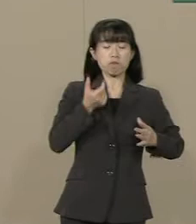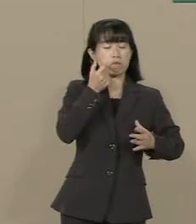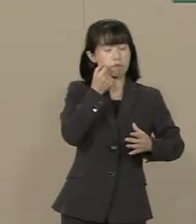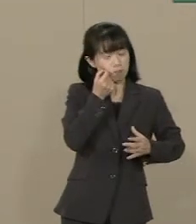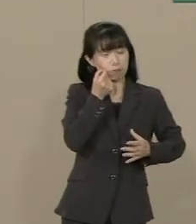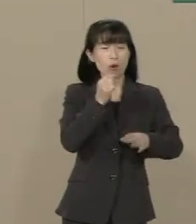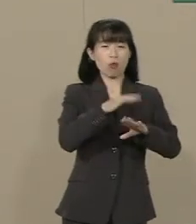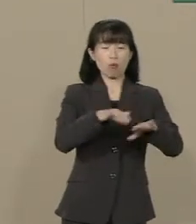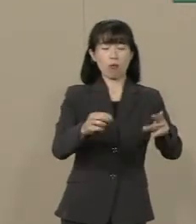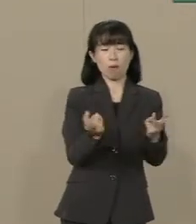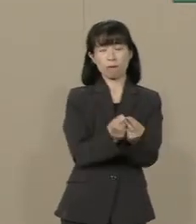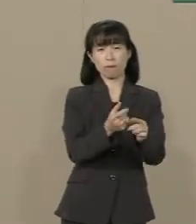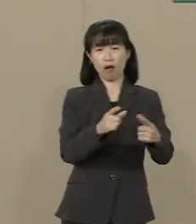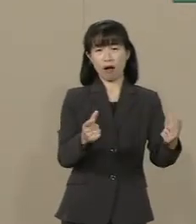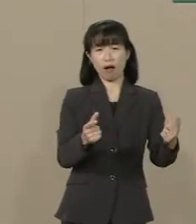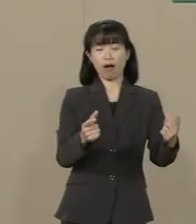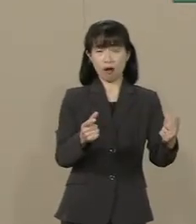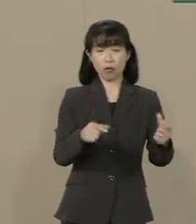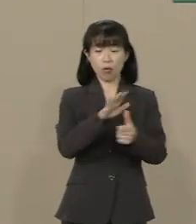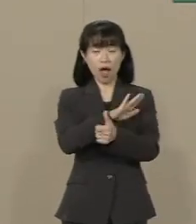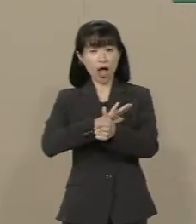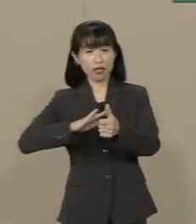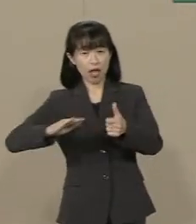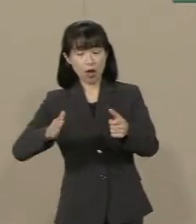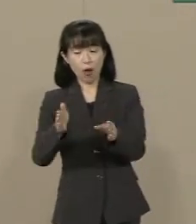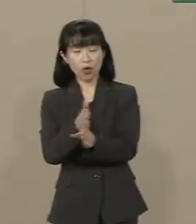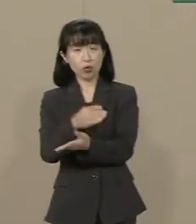この背景には ゆとり教育の弊害や